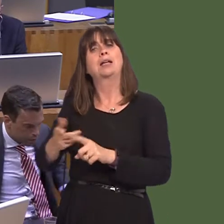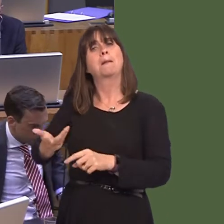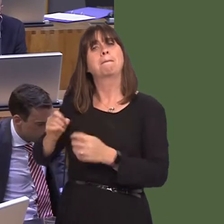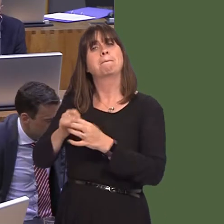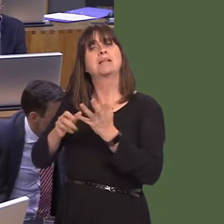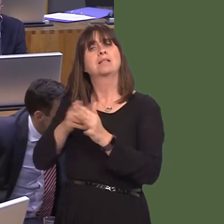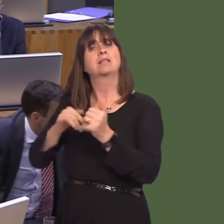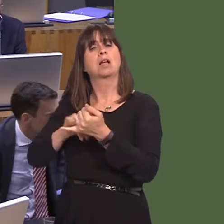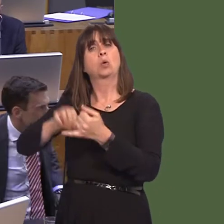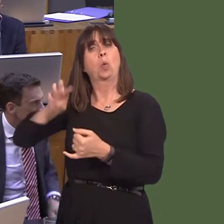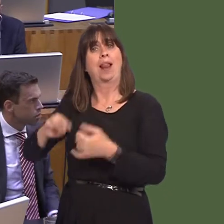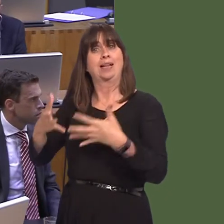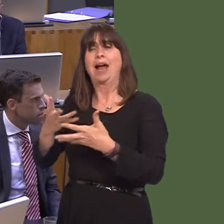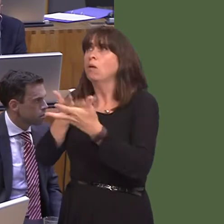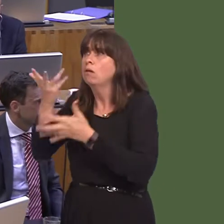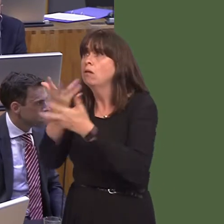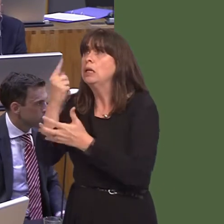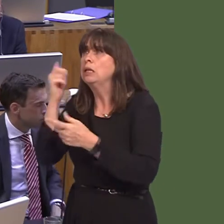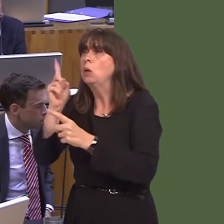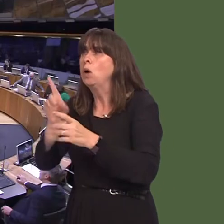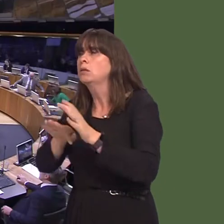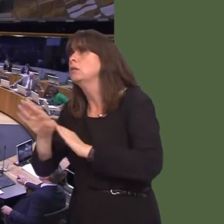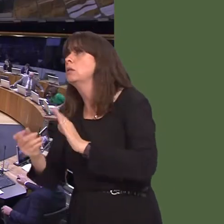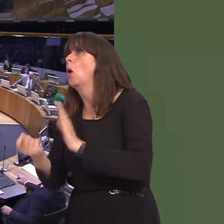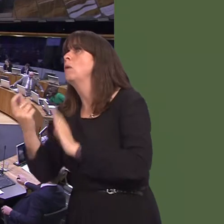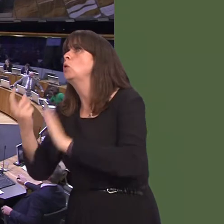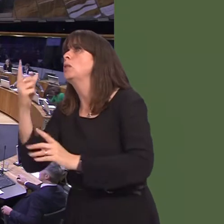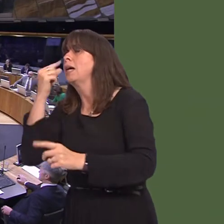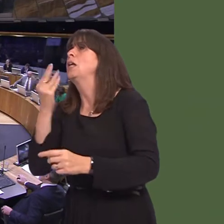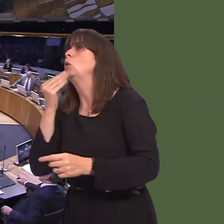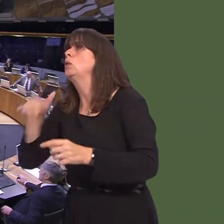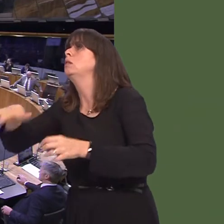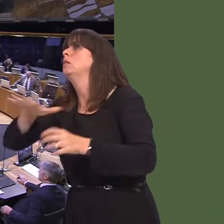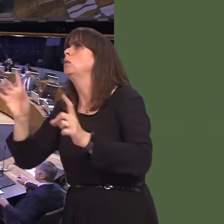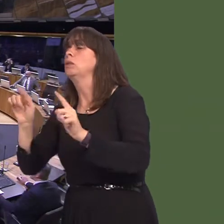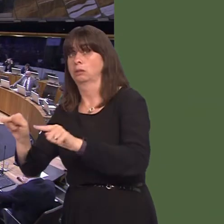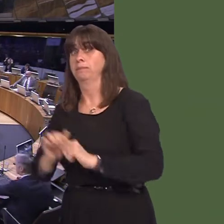Busnes Cymru yn gweithio gyda'r cwmni er mwyn gweld pa gyfleoedd sydd yna yn y pen draw.